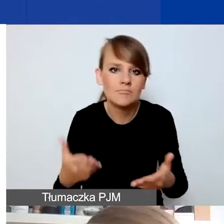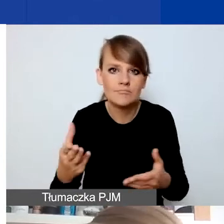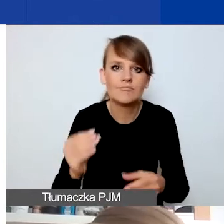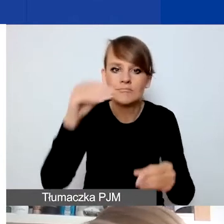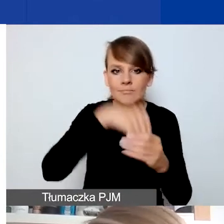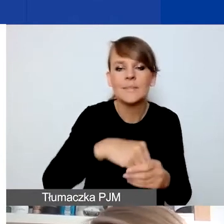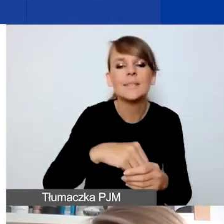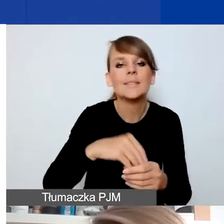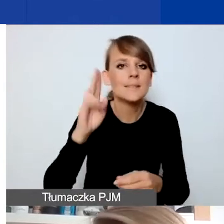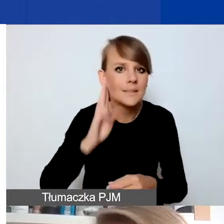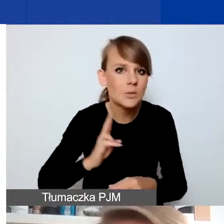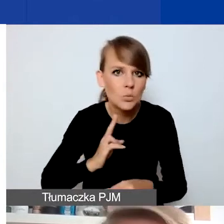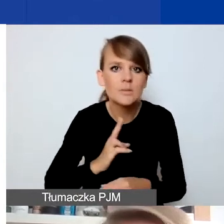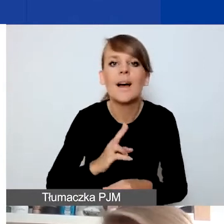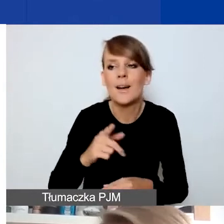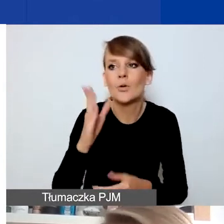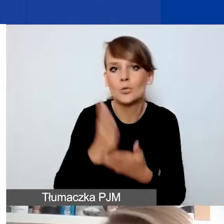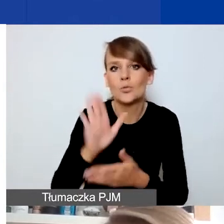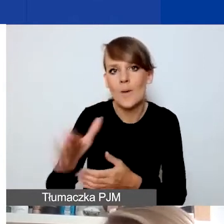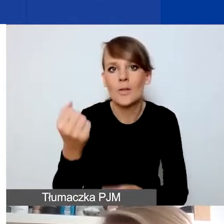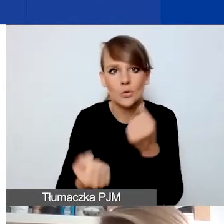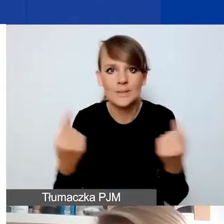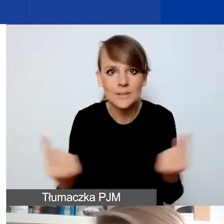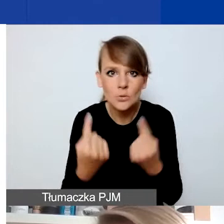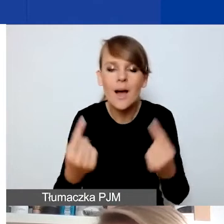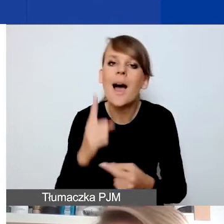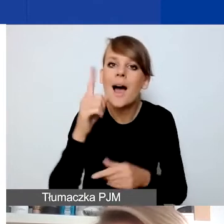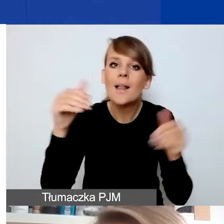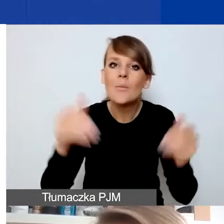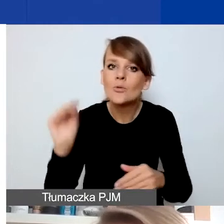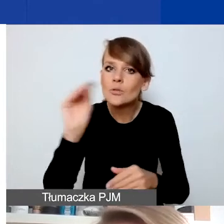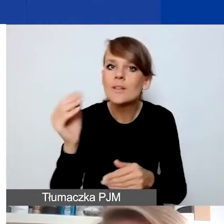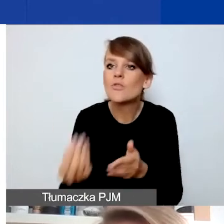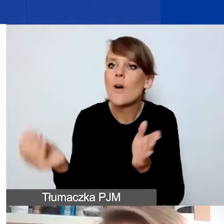to pewnie znajdują się już w trudnej sytuacji, ale może się pojawić dodatkowy czynnik zewnętrzny,